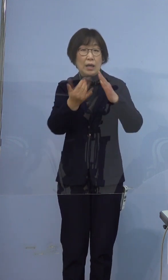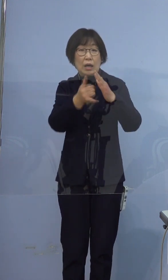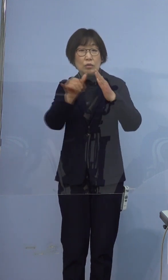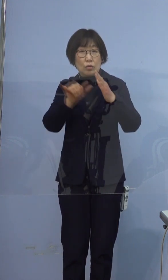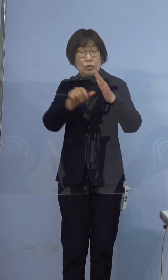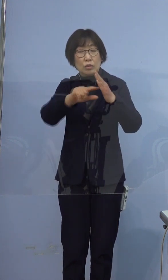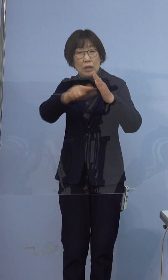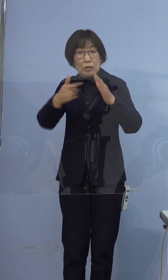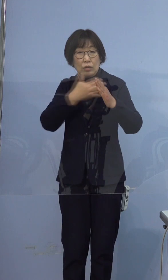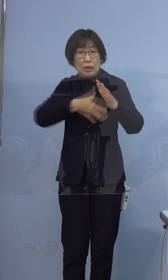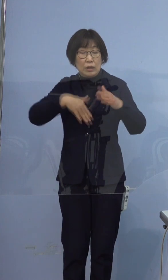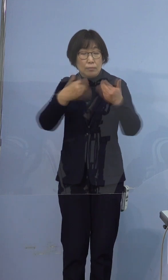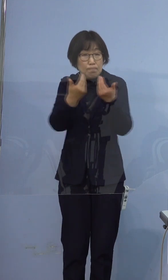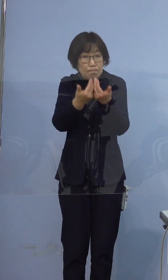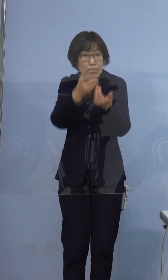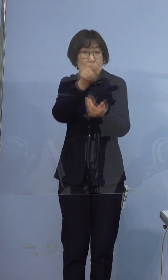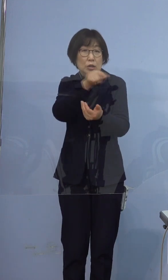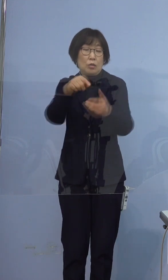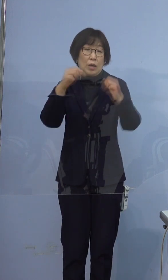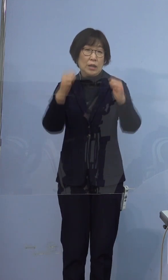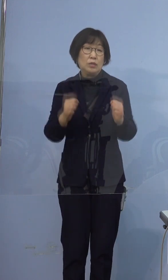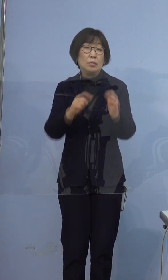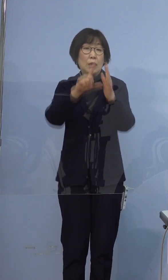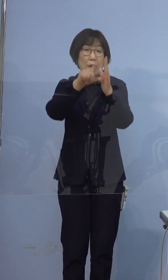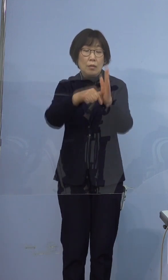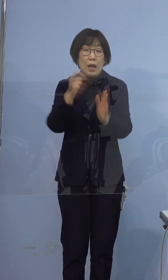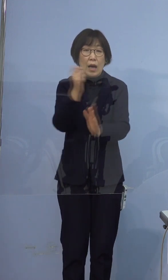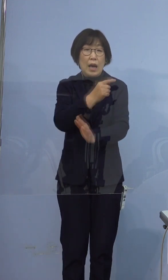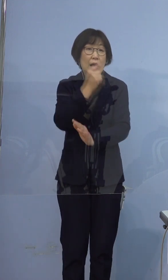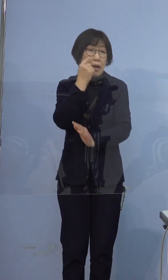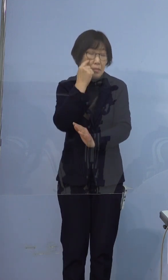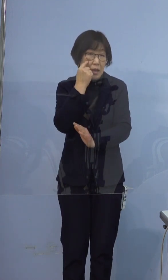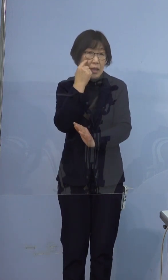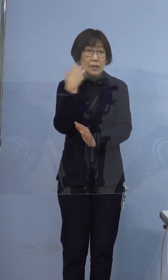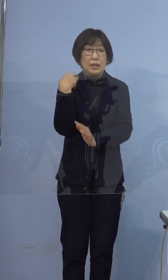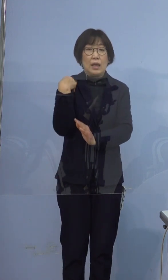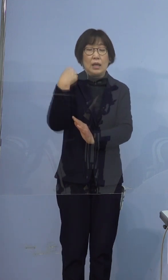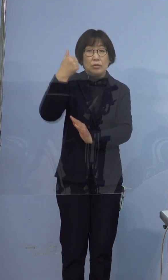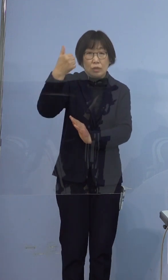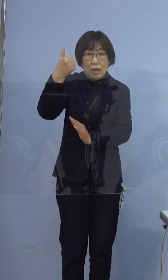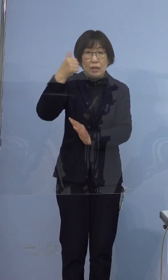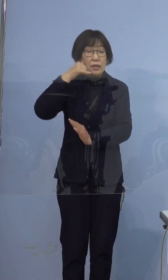体調の悪い方がいらっしゃいましたら 早め早めに「かかりつけ医」に電話でご相談の上